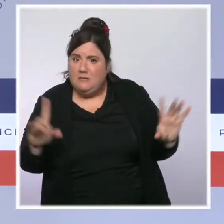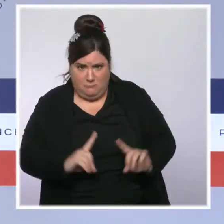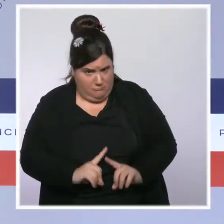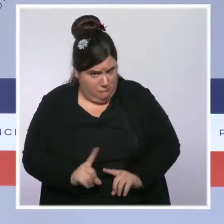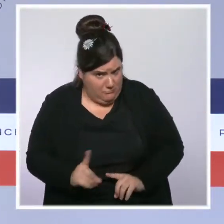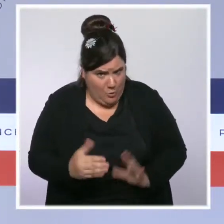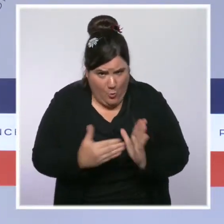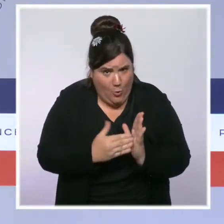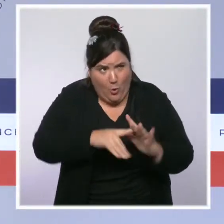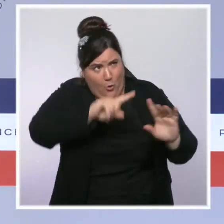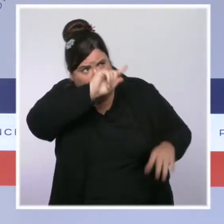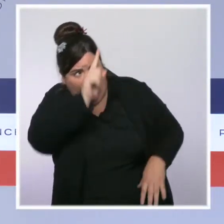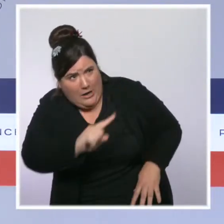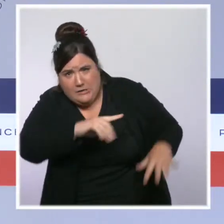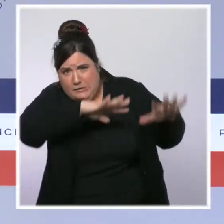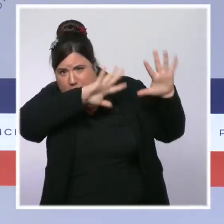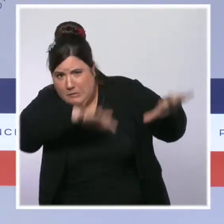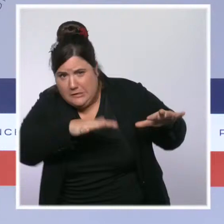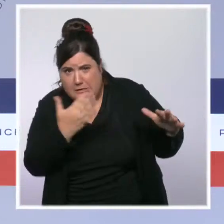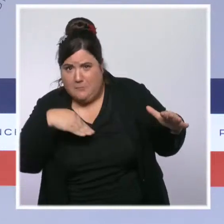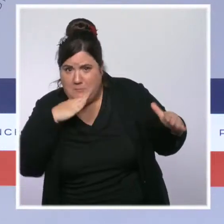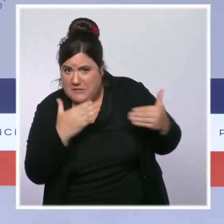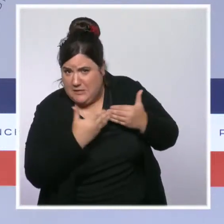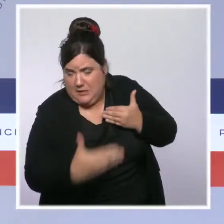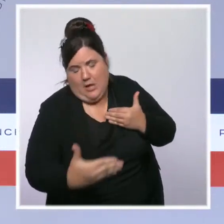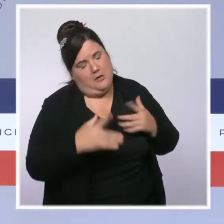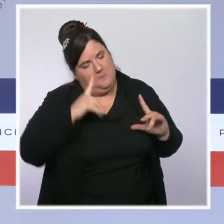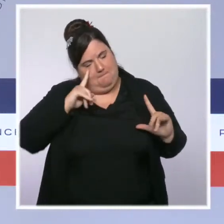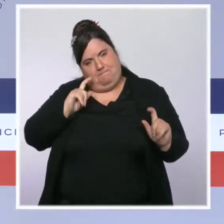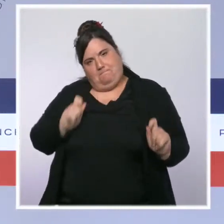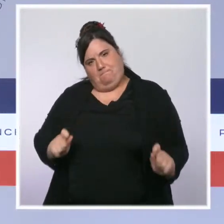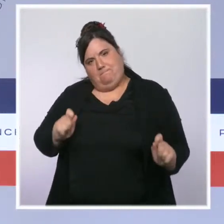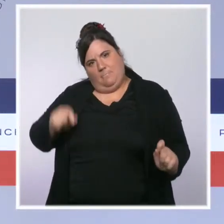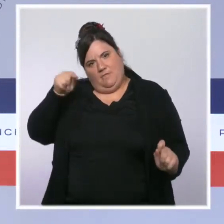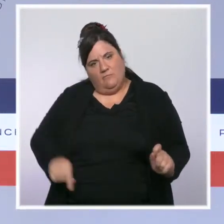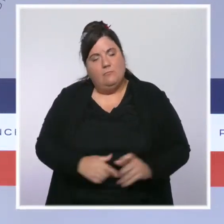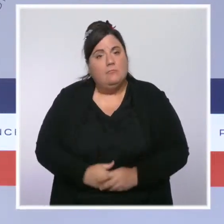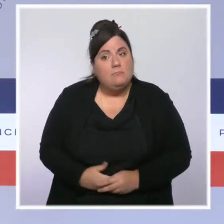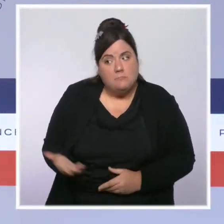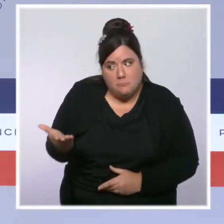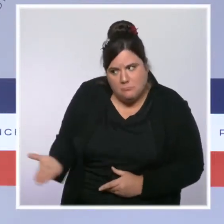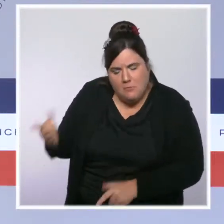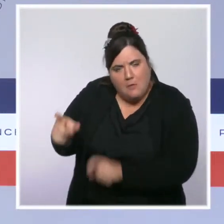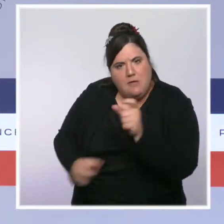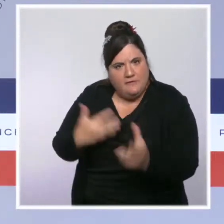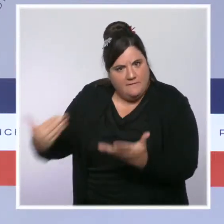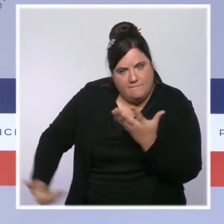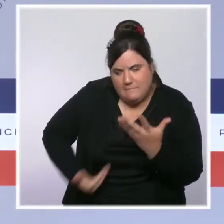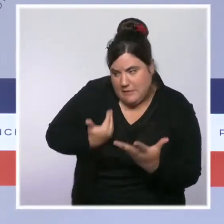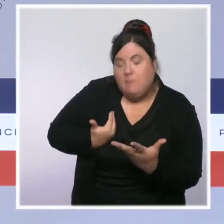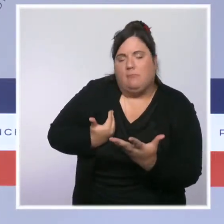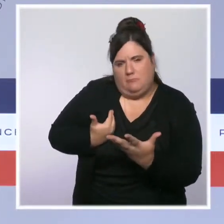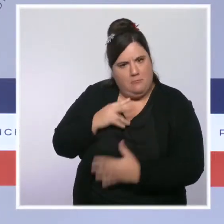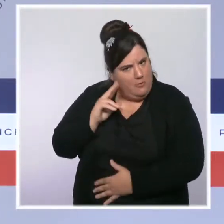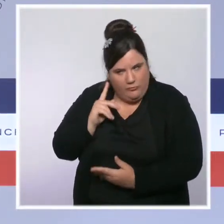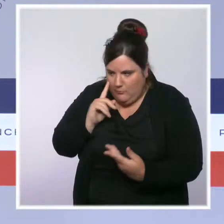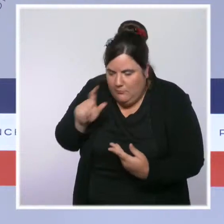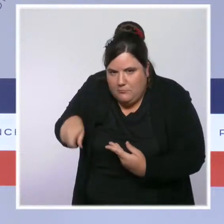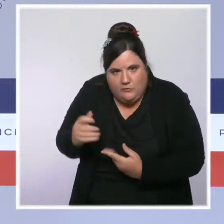à prévoir dans l'après-midi. Je veux dire aux victimes que leur sinistre sera reconnu. L'État de catastrophe naturelle sera déclaré dès la semaine